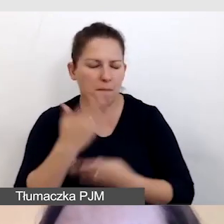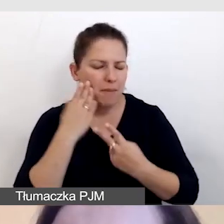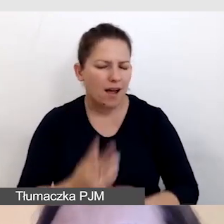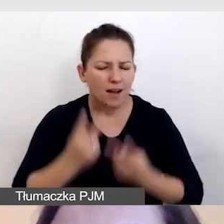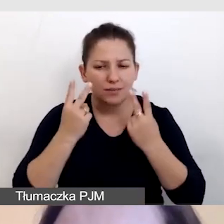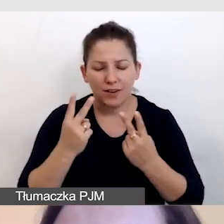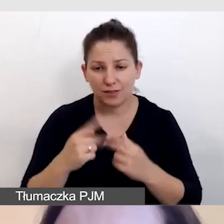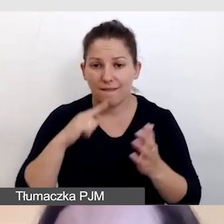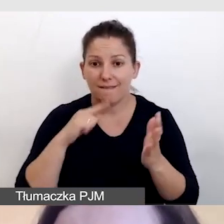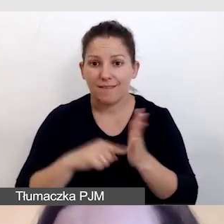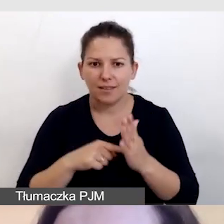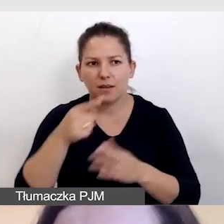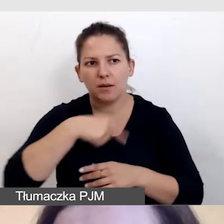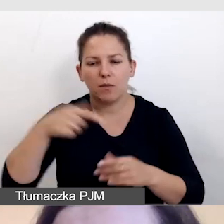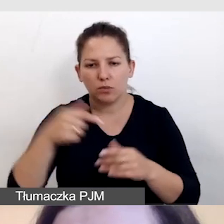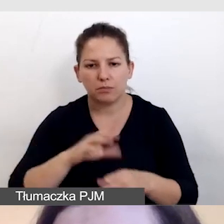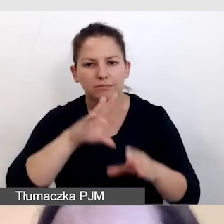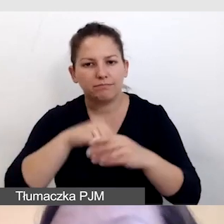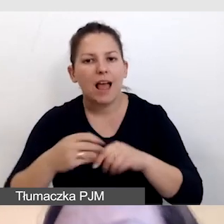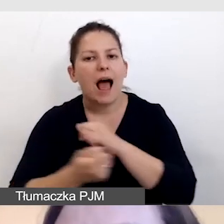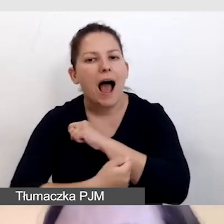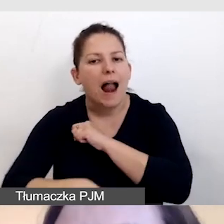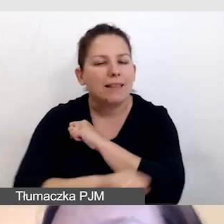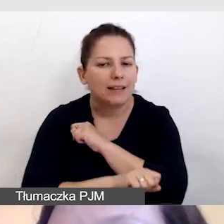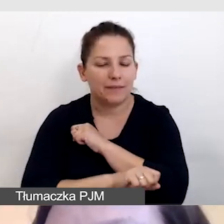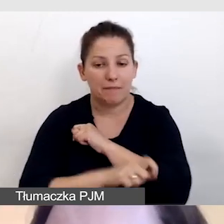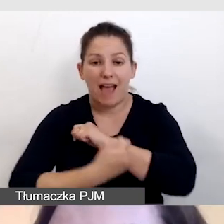bo wtedy musimy zastosować alternatywy. Te alternatywy są.